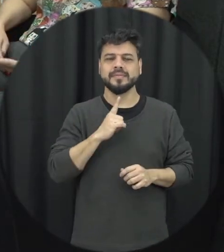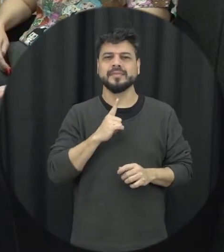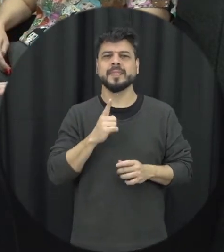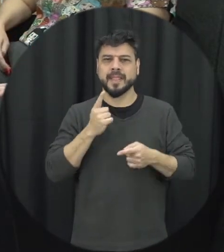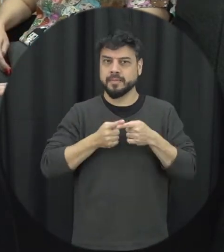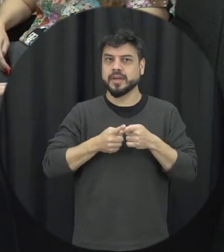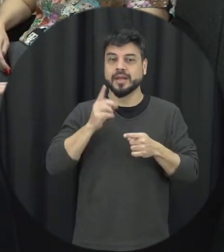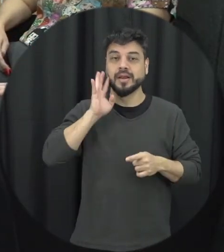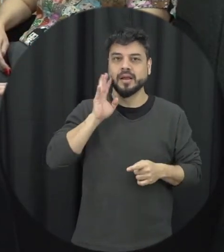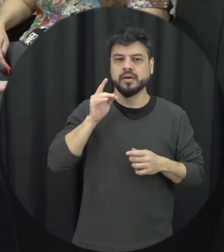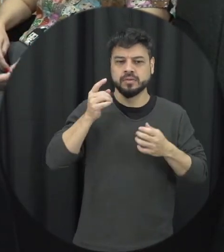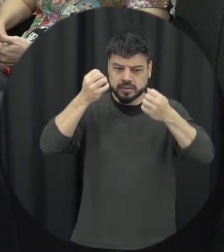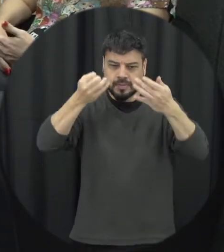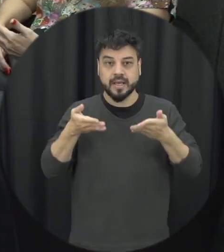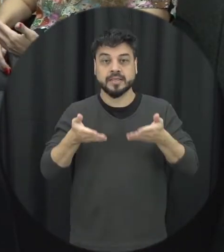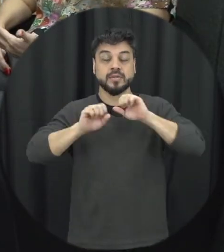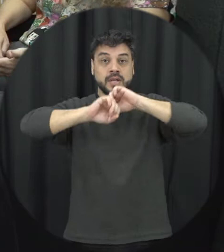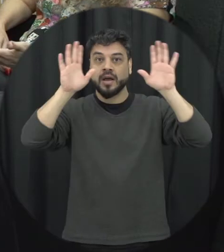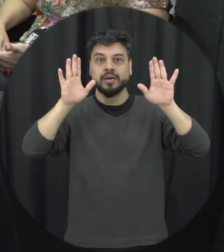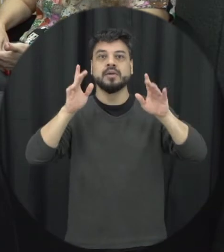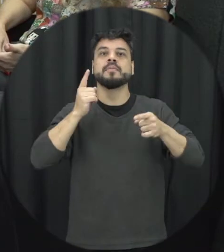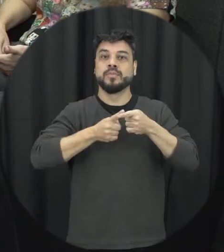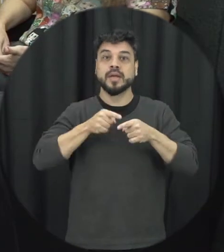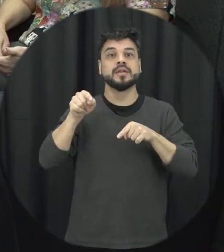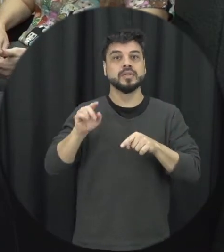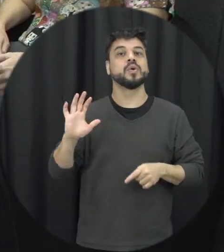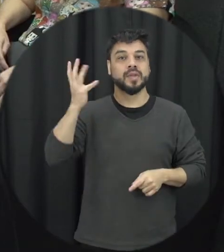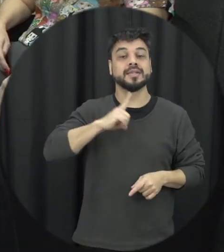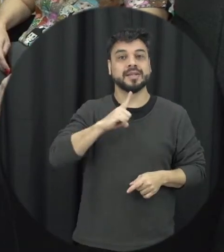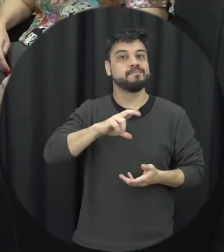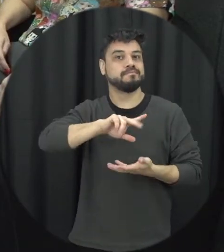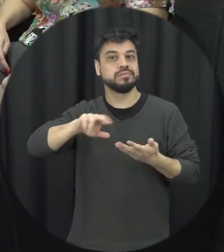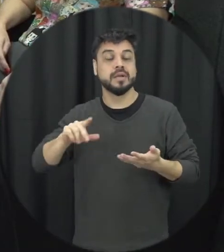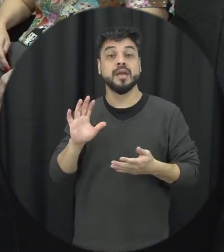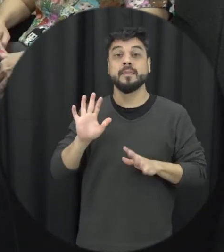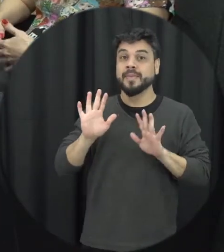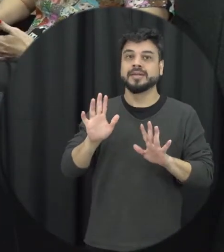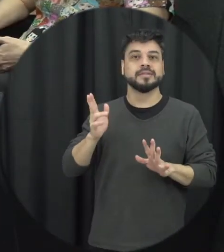as pessoas desconhecem esse tipo de violência aqui também é muito comum tá então a violência